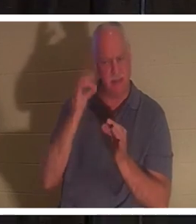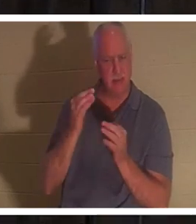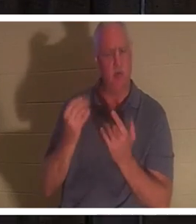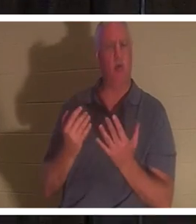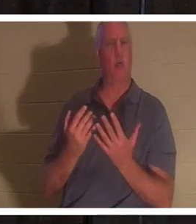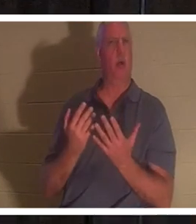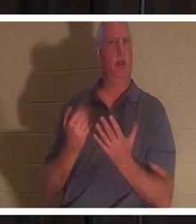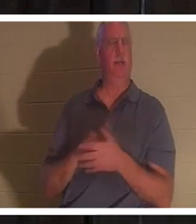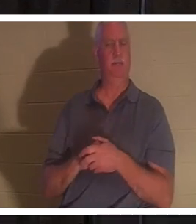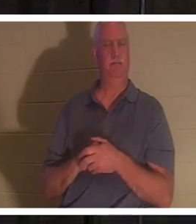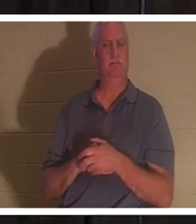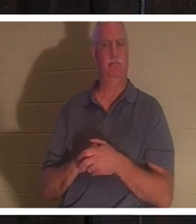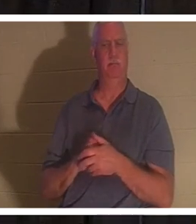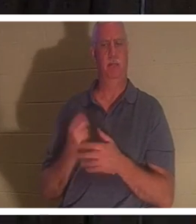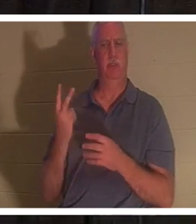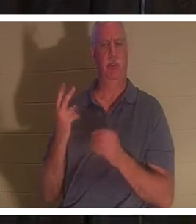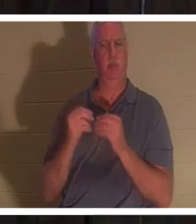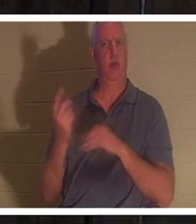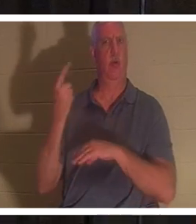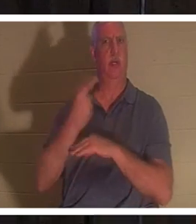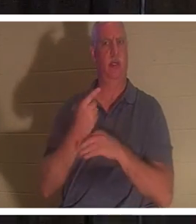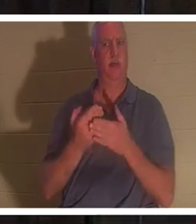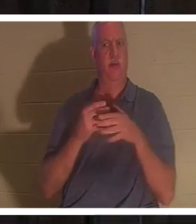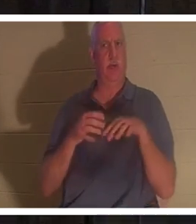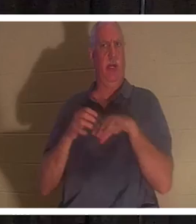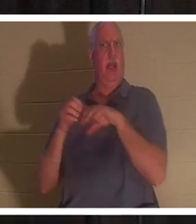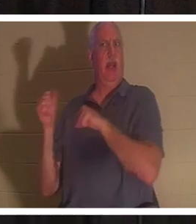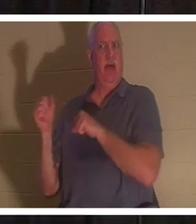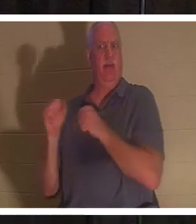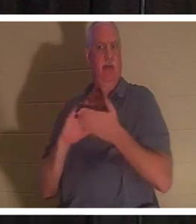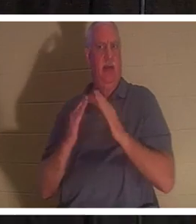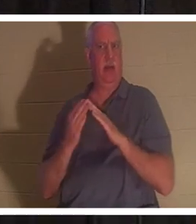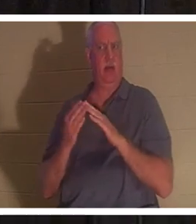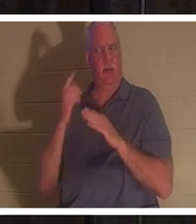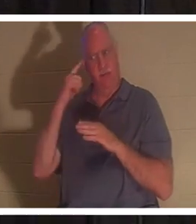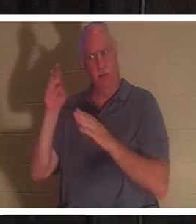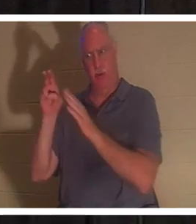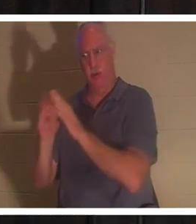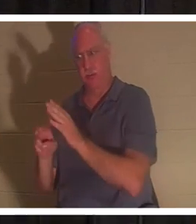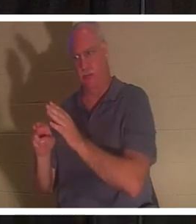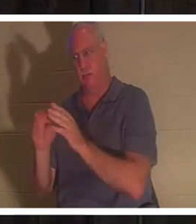さらに二日待ってから墓に行きました。もちろん、